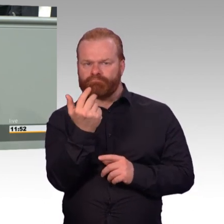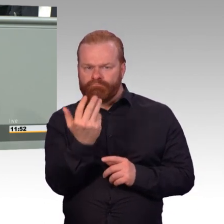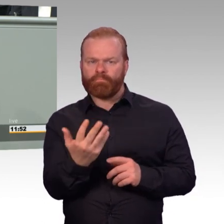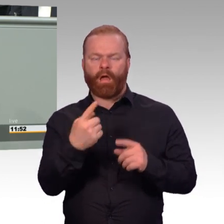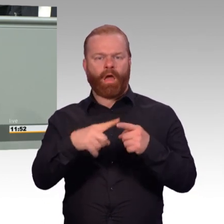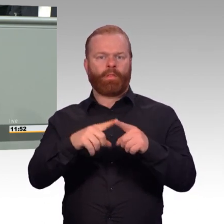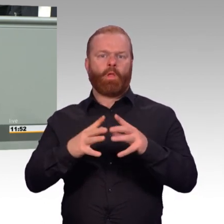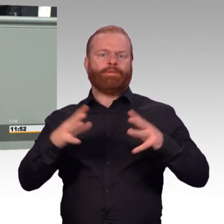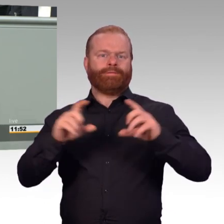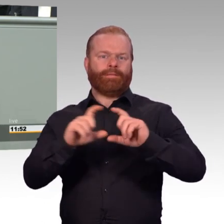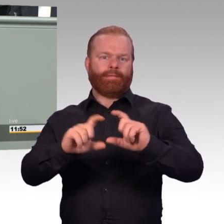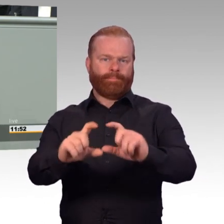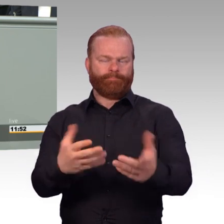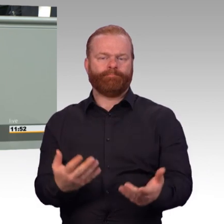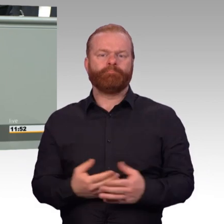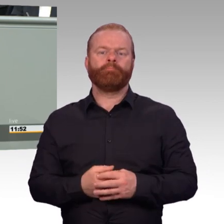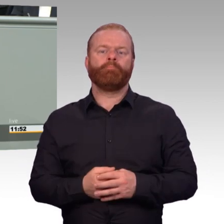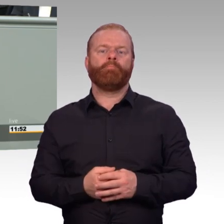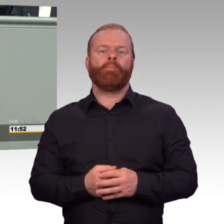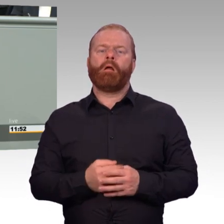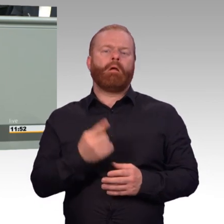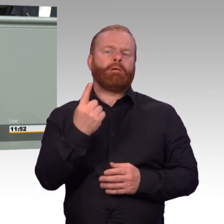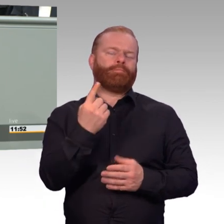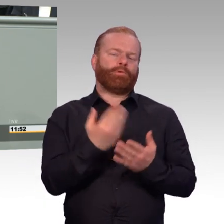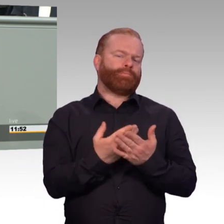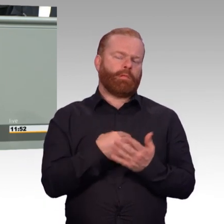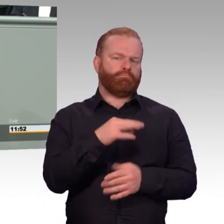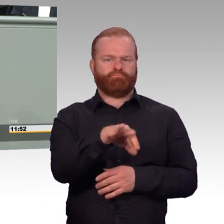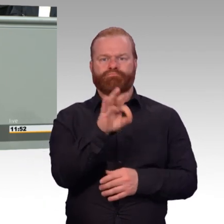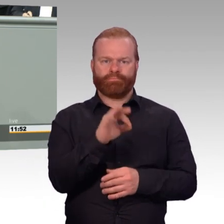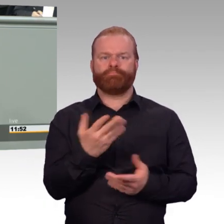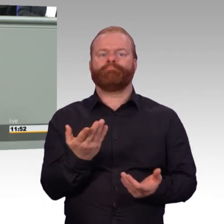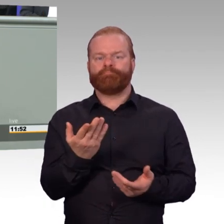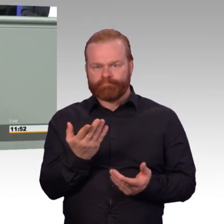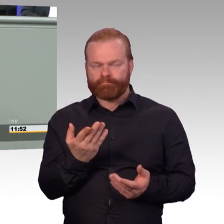der Bezüge der Zeit von Berufssoldaten erreichen jetzt. Das kann für den einen oder anderen FWDLer